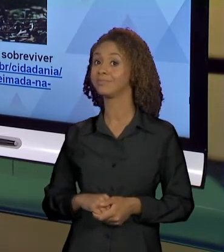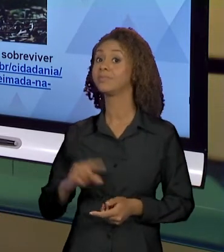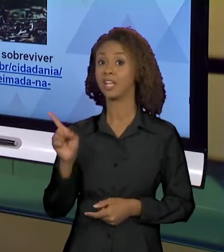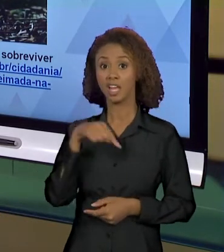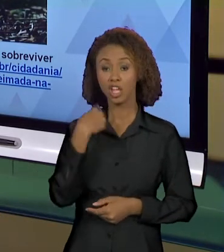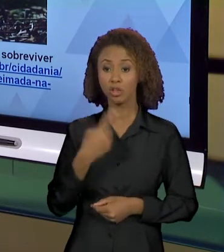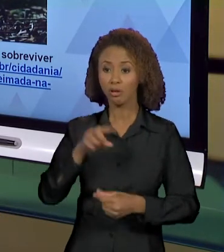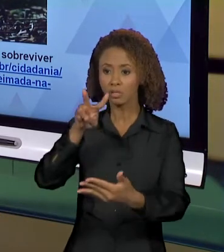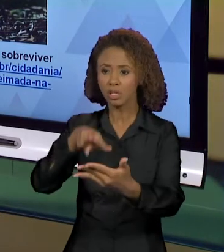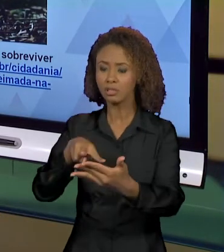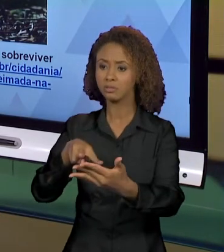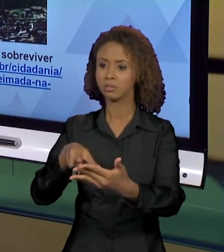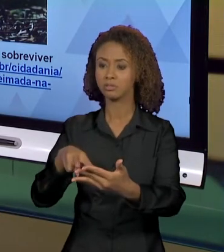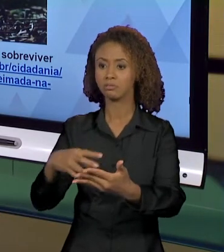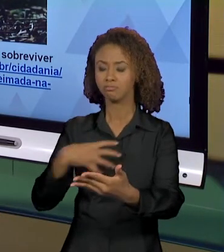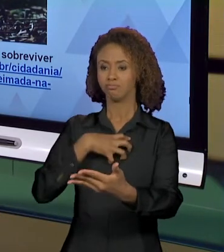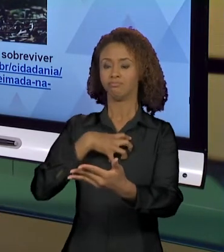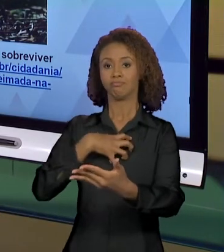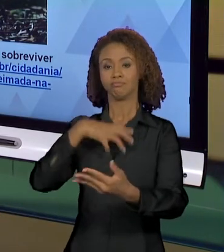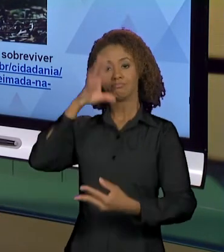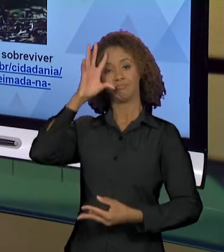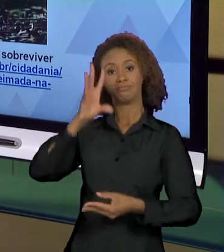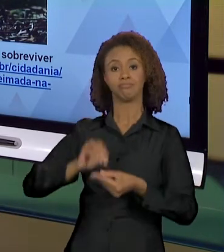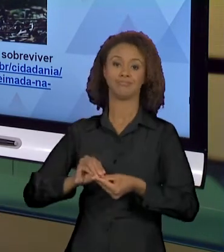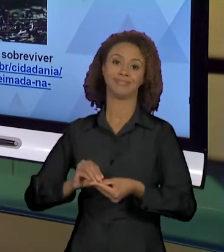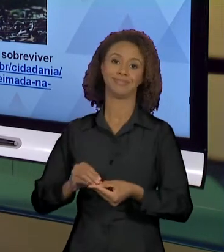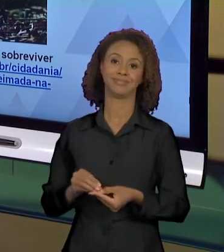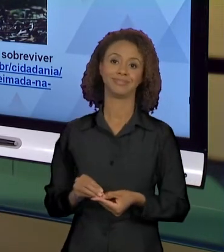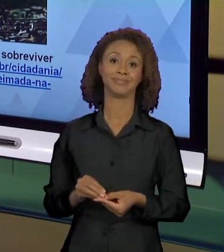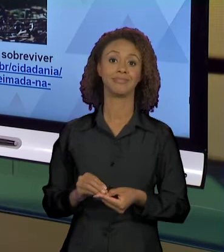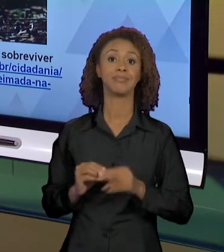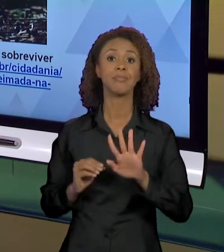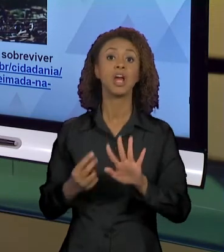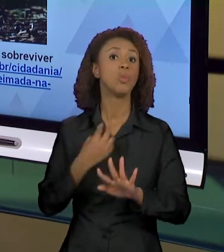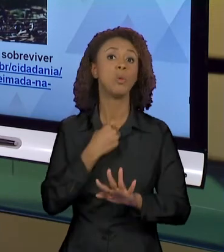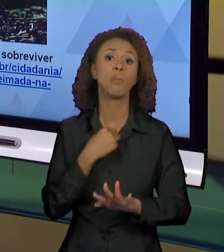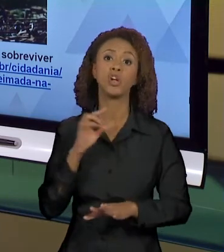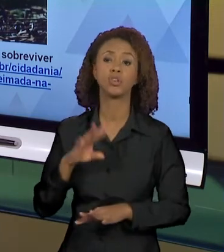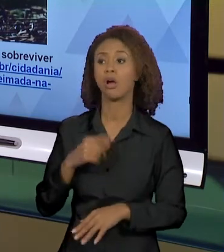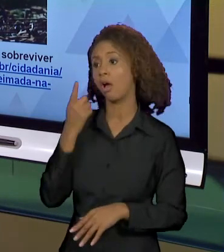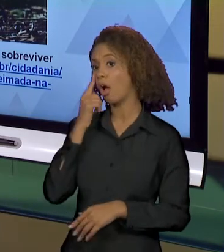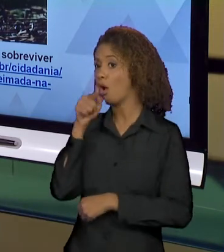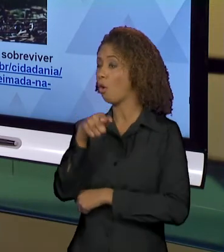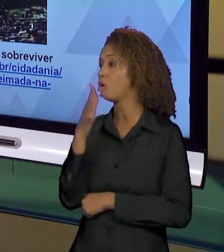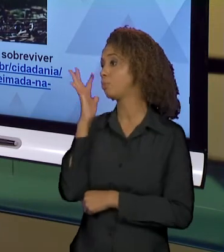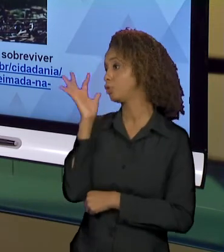PROVOCADOS A REALIZAR GESTOS DE INTERPRETAÇÃO QUE NÃO PODEM FICAR... "NOSSA, OLHA QUE BONITINHO.